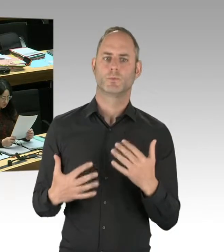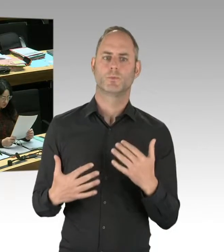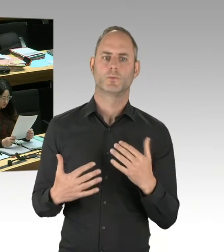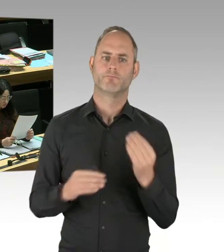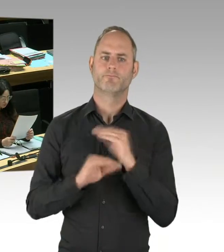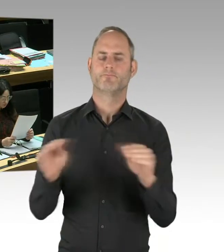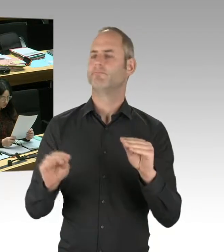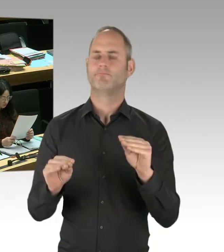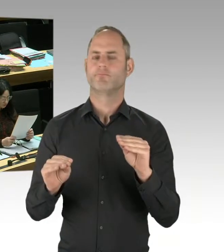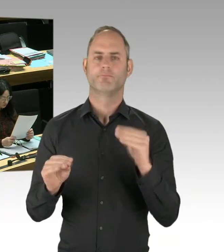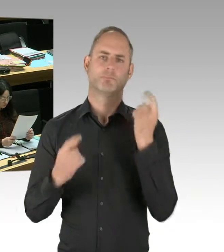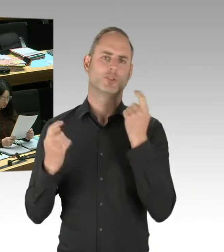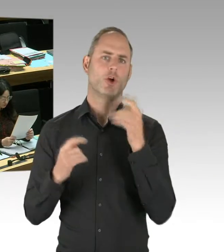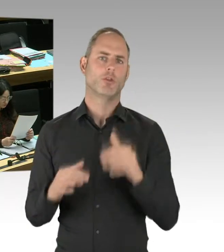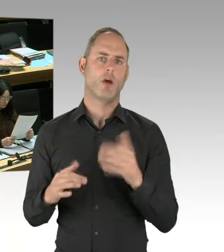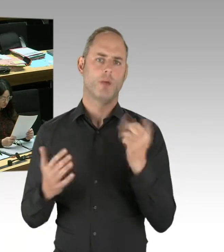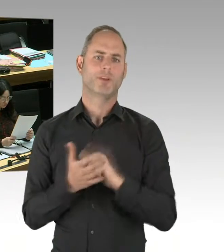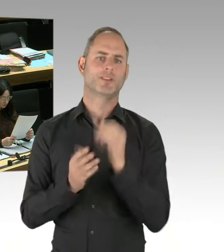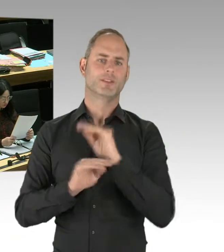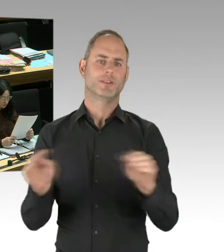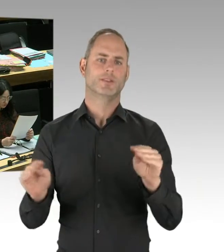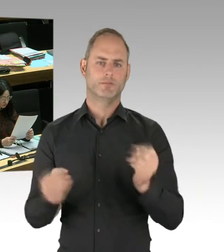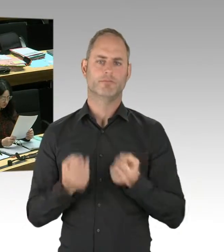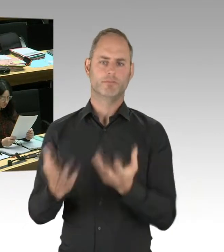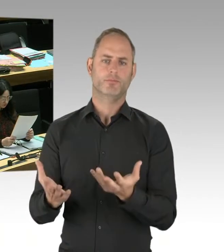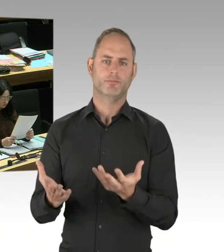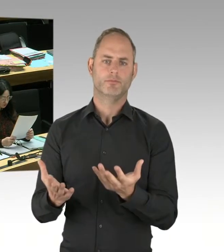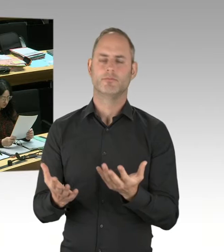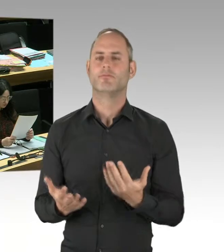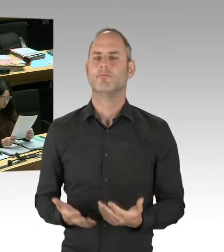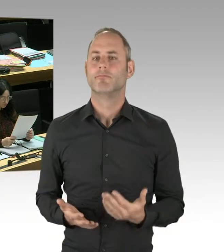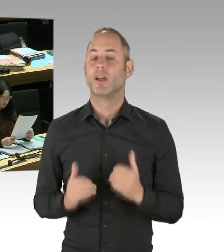die gegebenenfalls gewaltbereit sind, zu deradikalisieren.